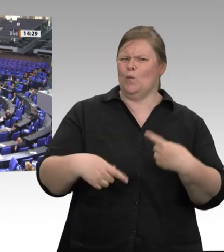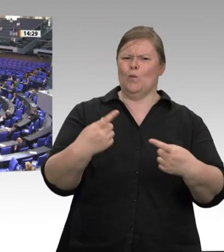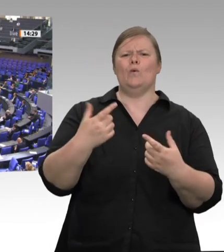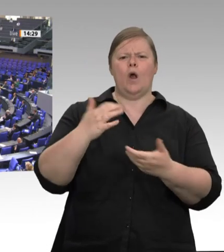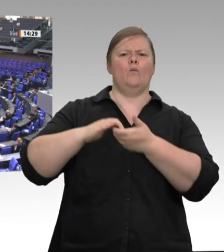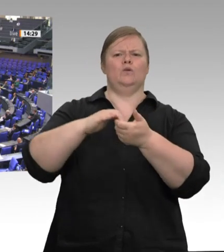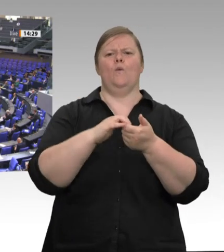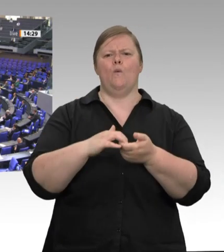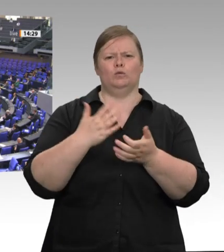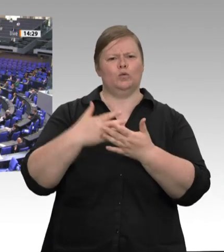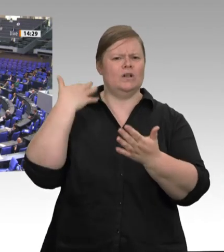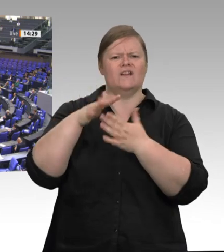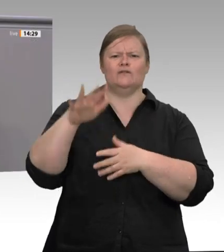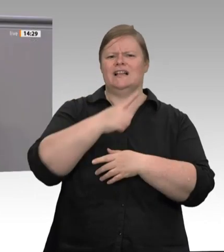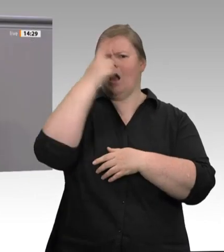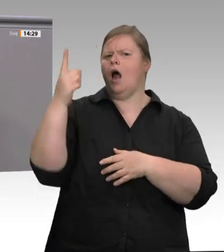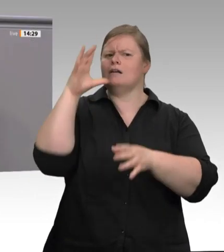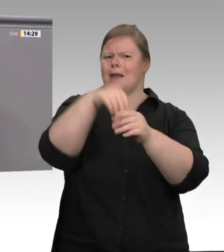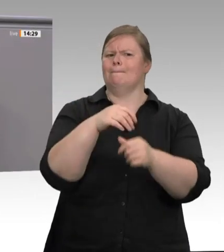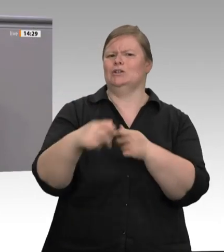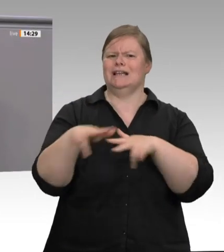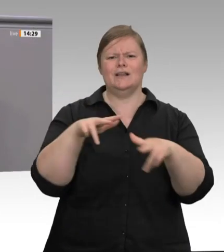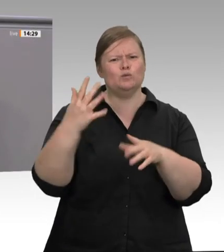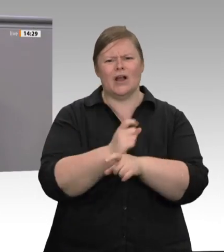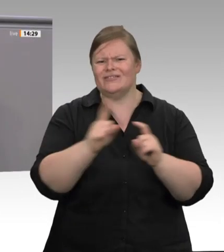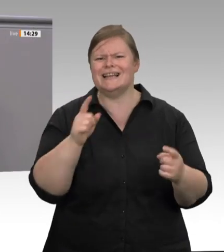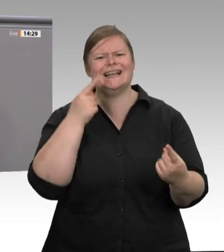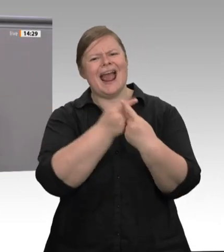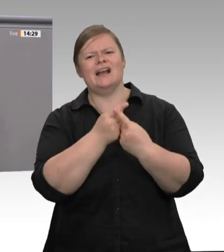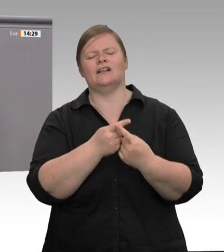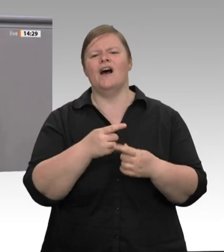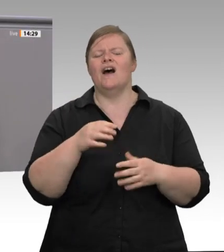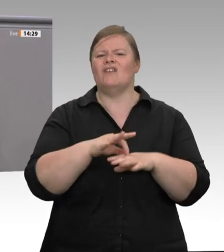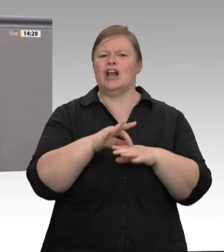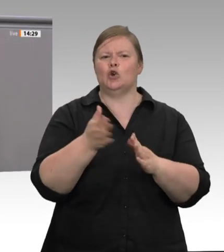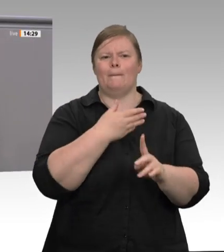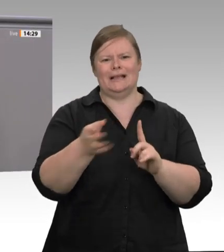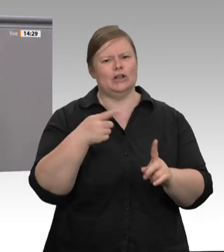Wenn auch noch rauskommt, dass Sigmar Gabriel für Tönnies jetzt, im Jahr 2020, während